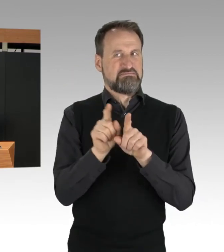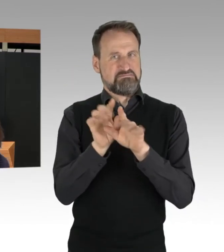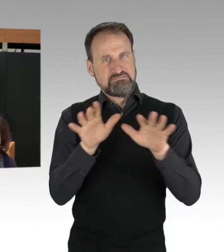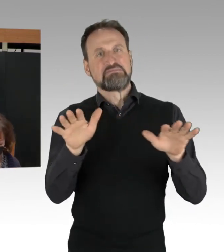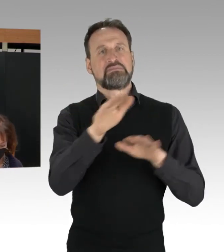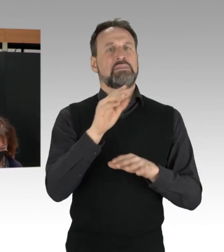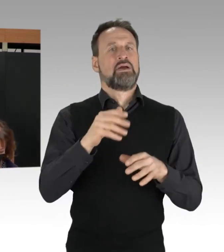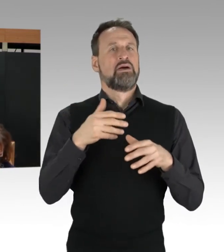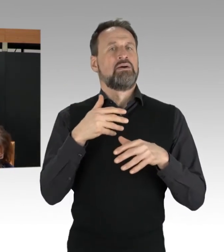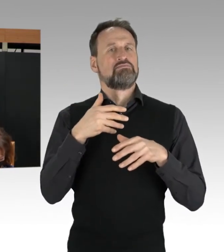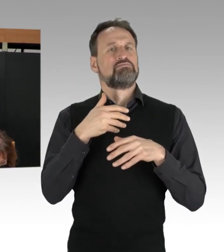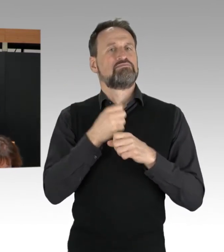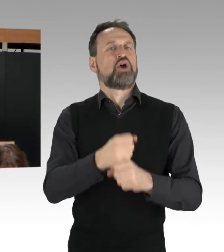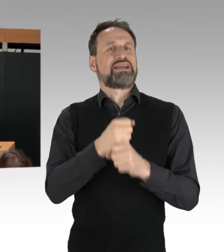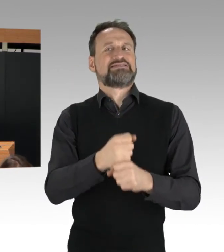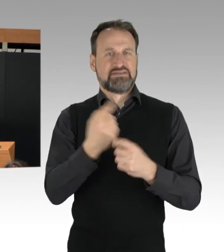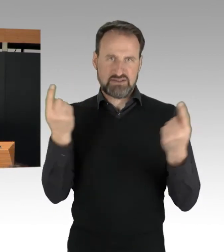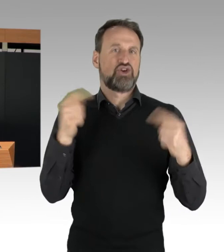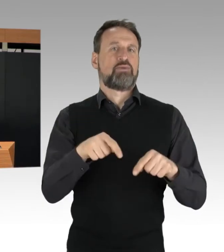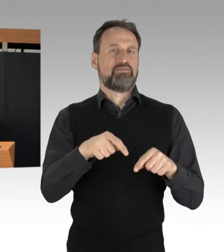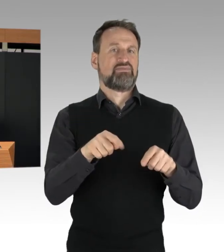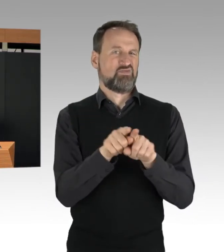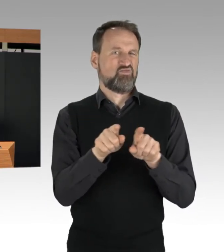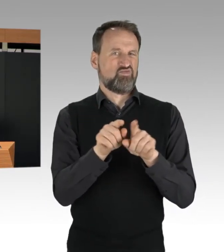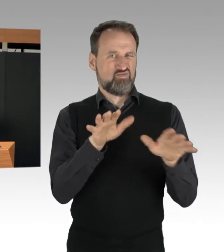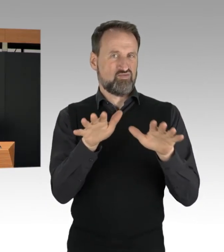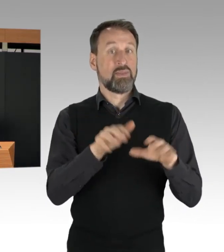Die Polizei erweitert daher deutlich ihre Taktik,